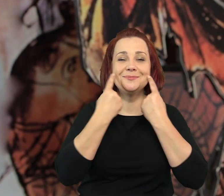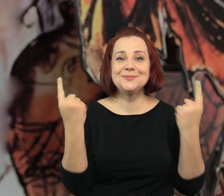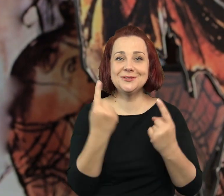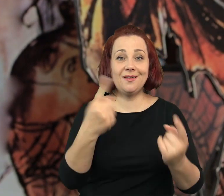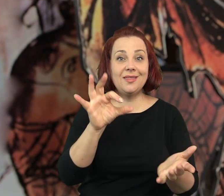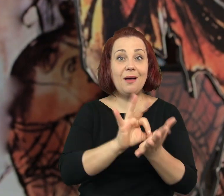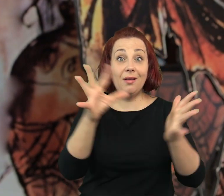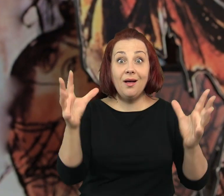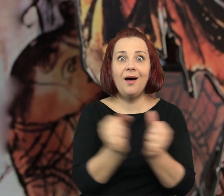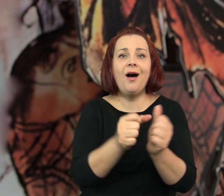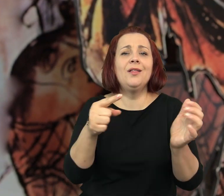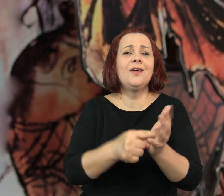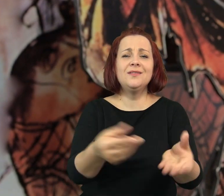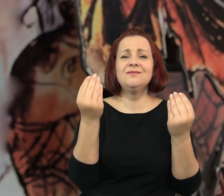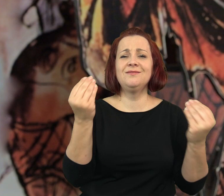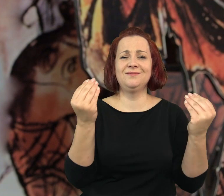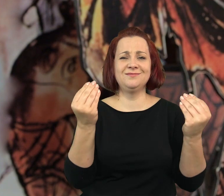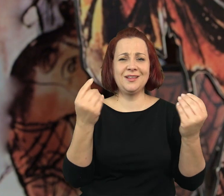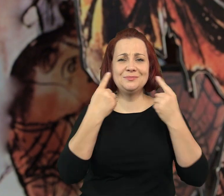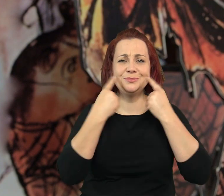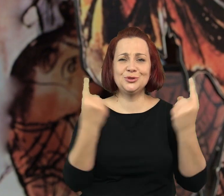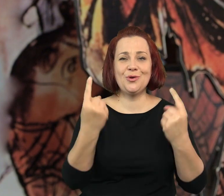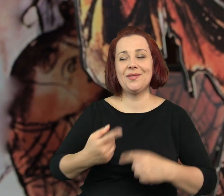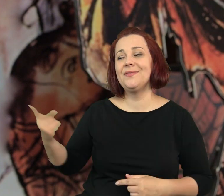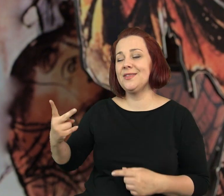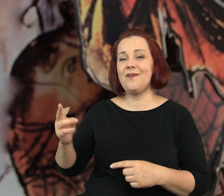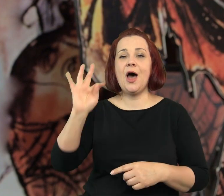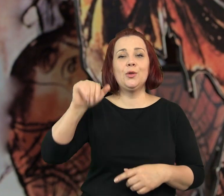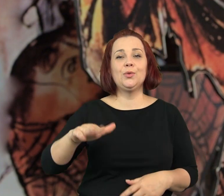Jeżeli ktoś szuka przygód z pewnością znajdzie tą największą.